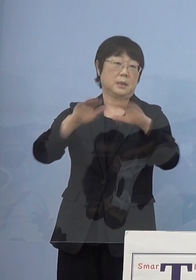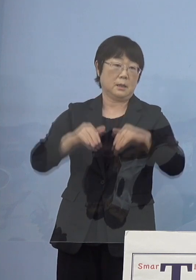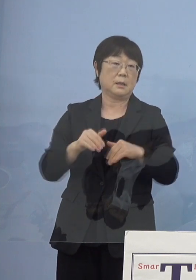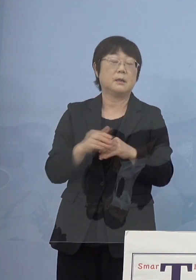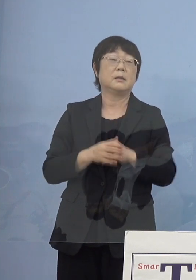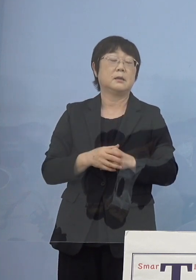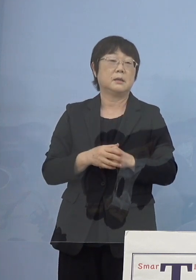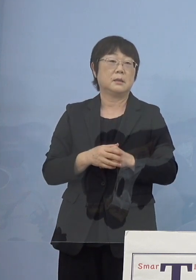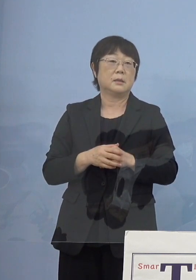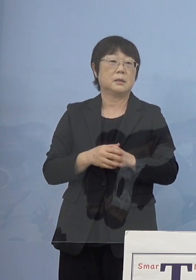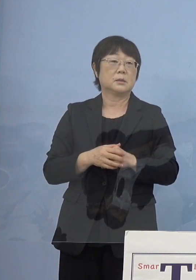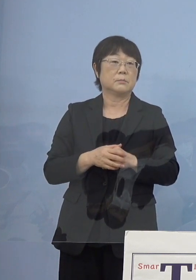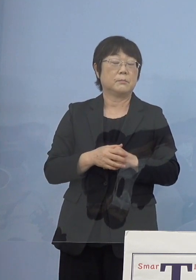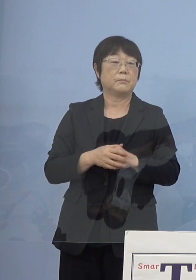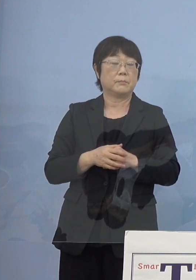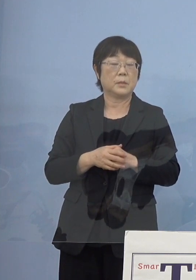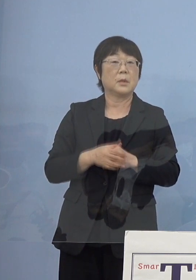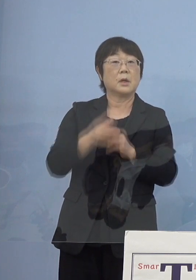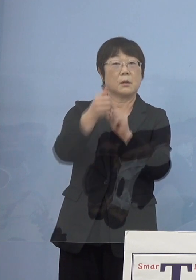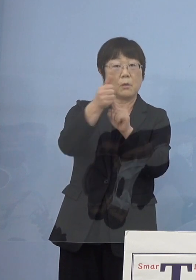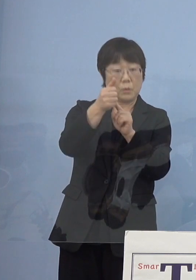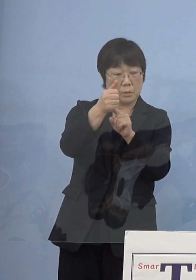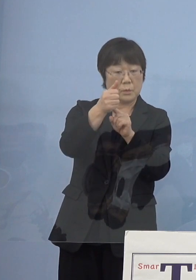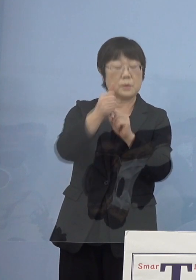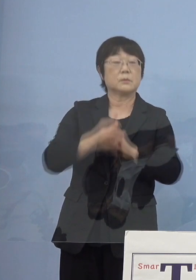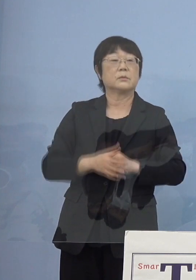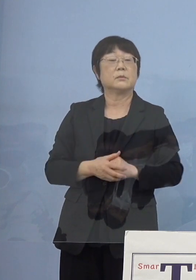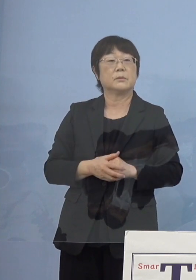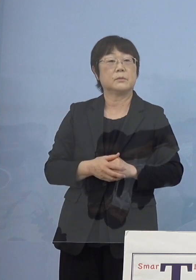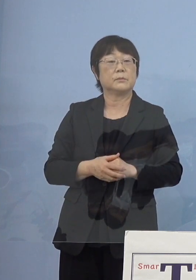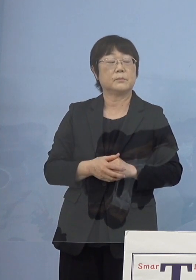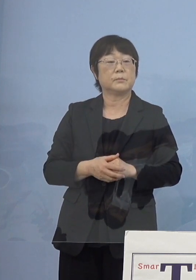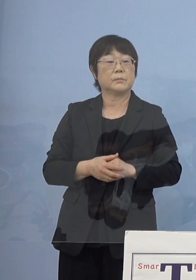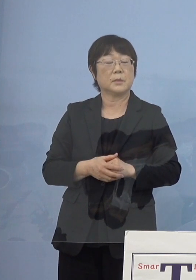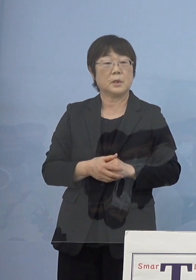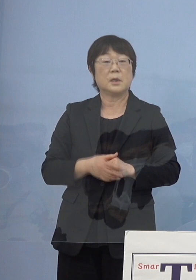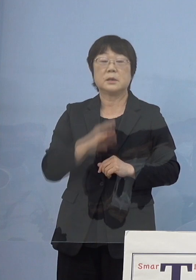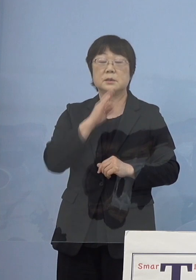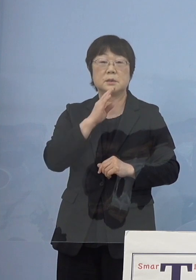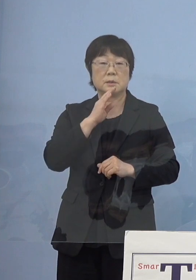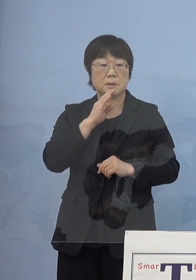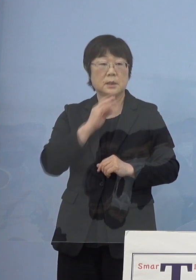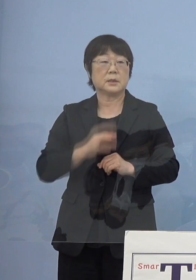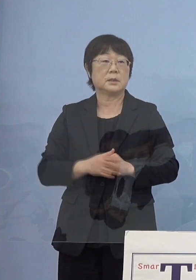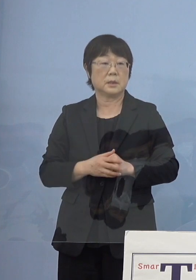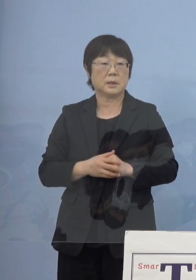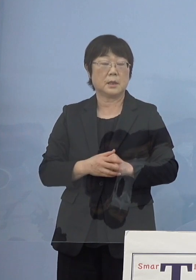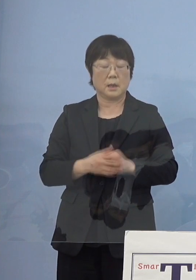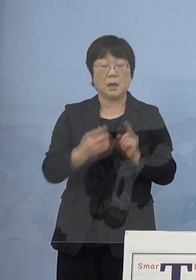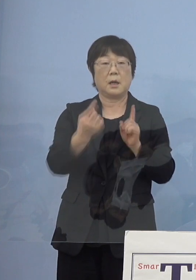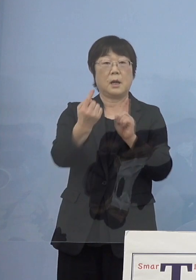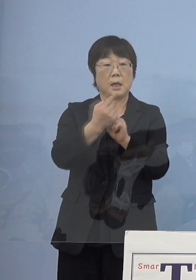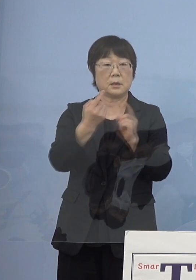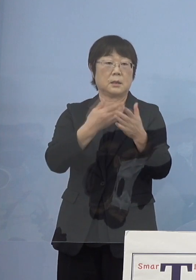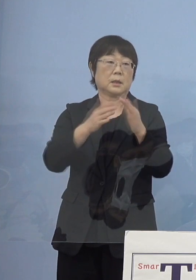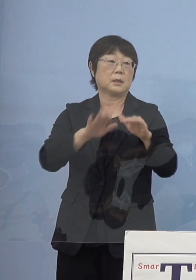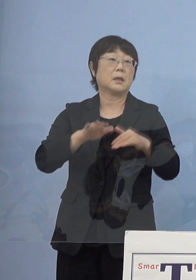そしてモラエスさん実際にお会いになった ということがあって